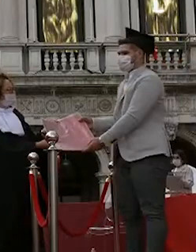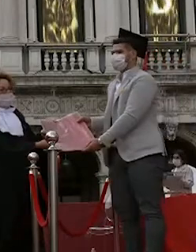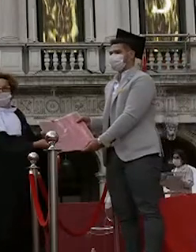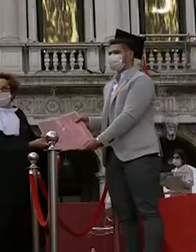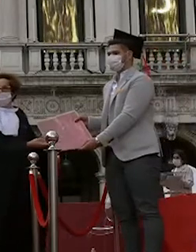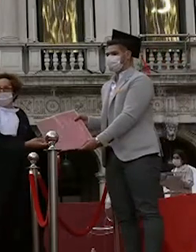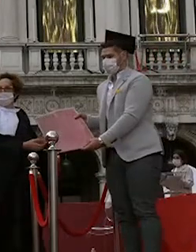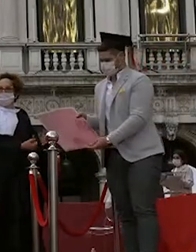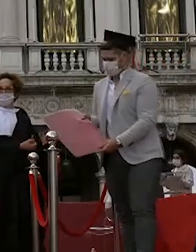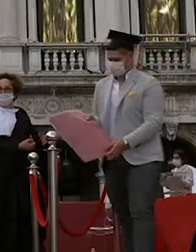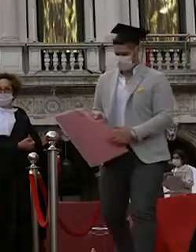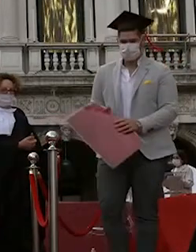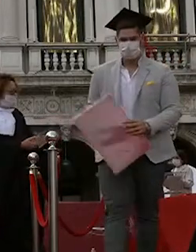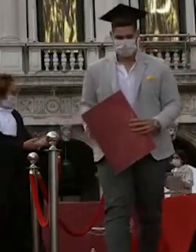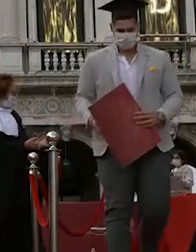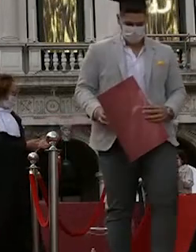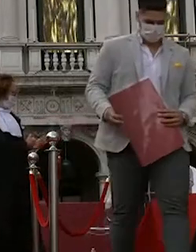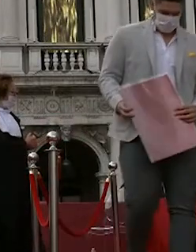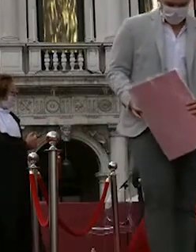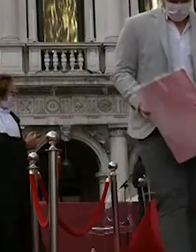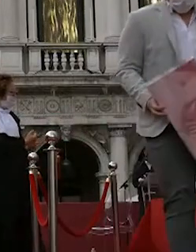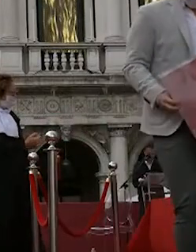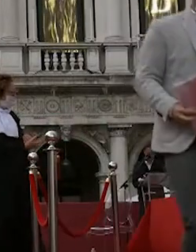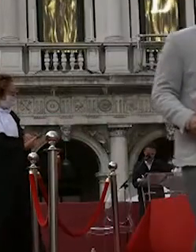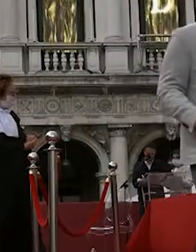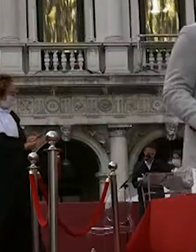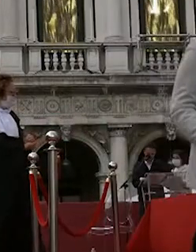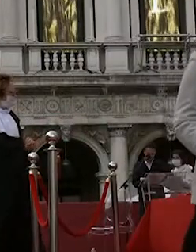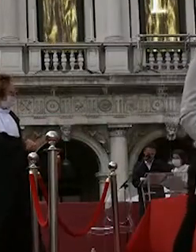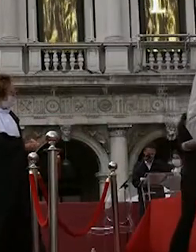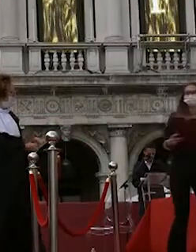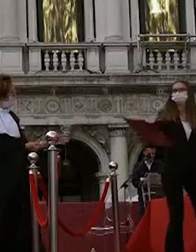margherita agnelli samantha spaggiari